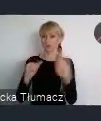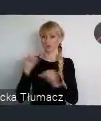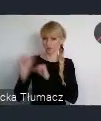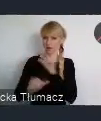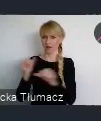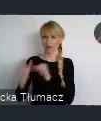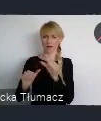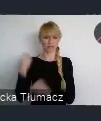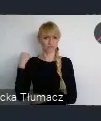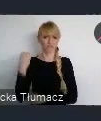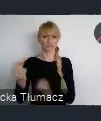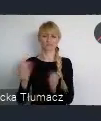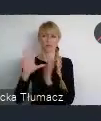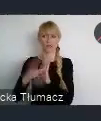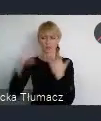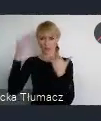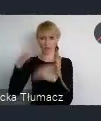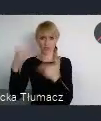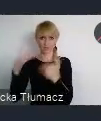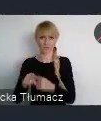no jest naprawdę takim raczkującym miastem.